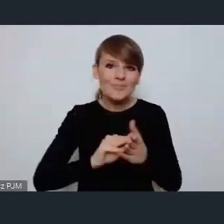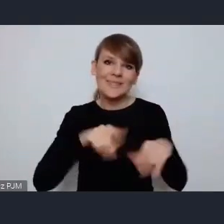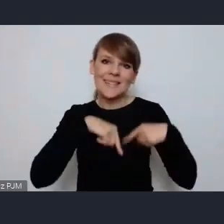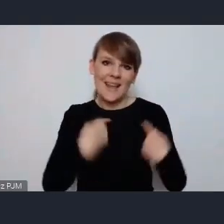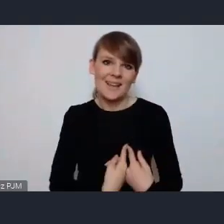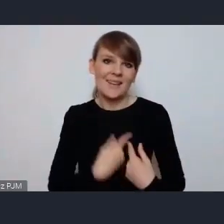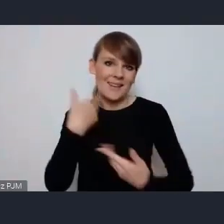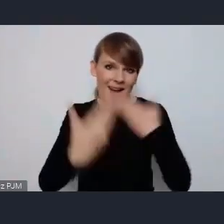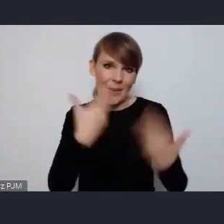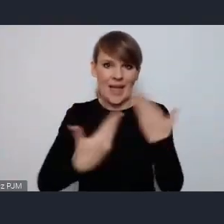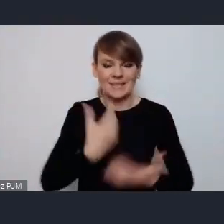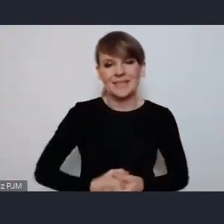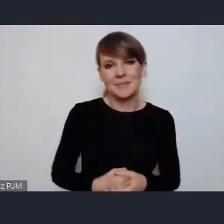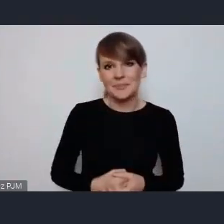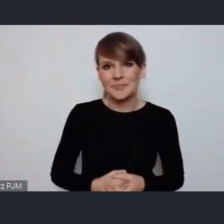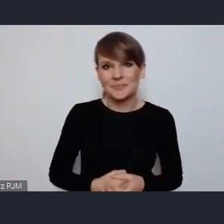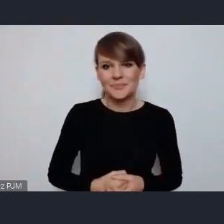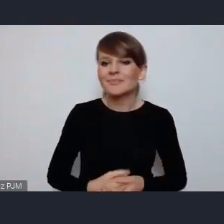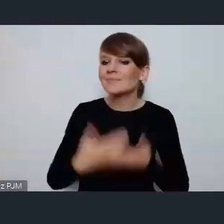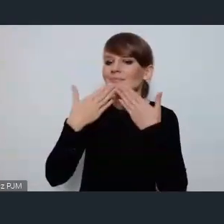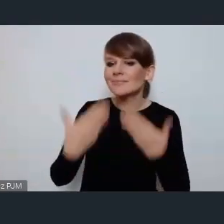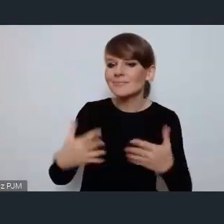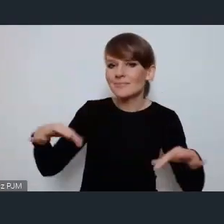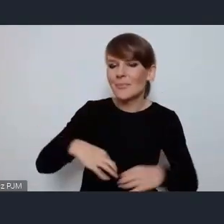Dziękujemy bardzo - Dziękujemy bardzo Pani Pani Prezydent